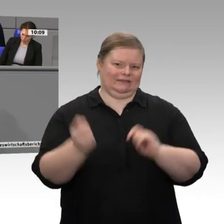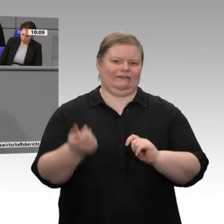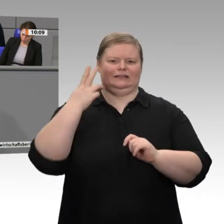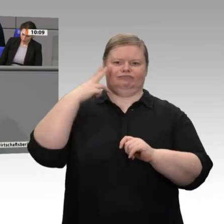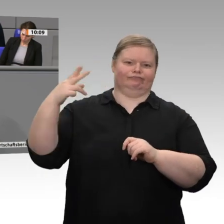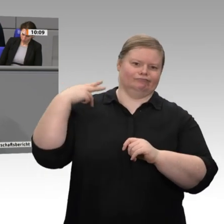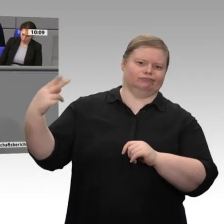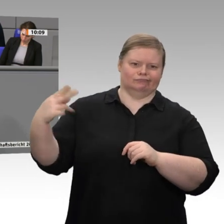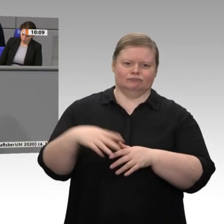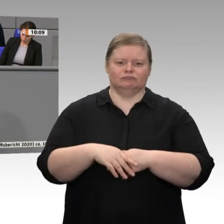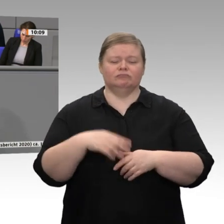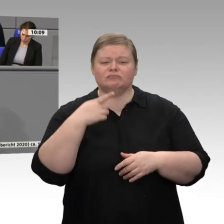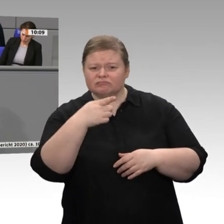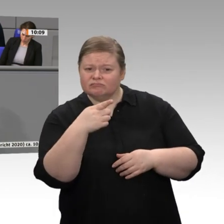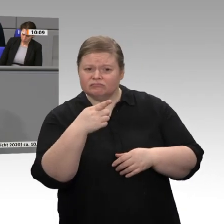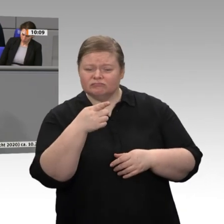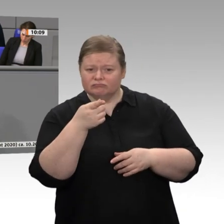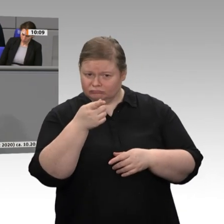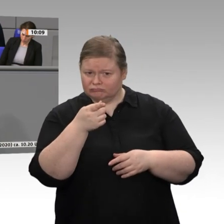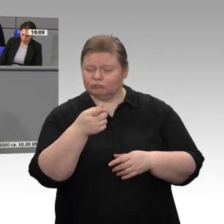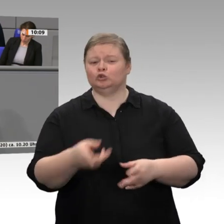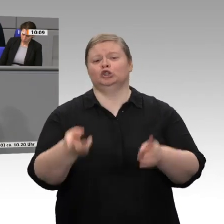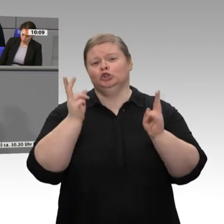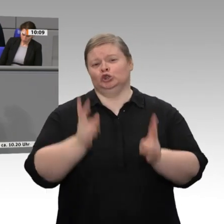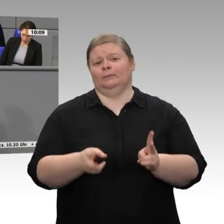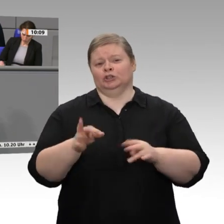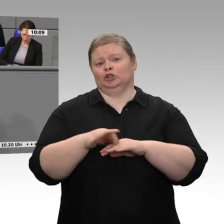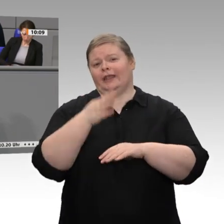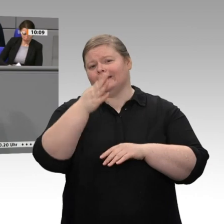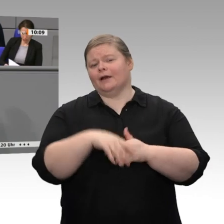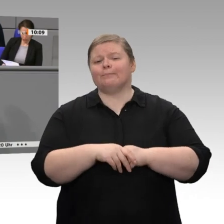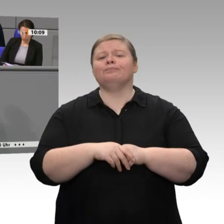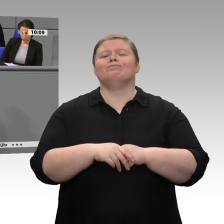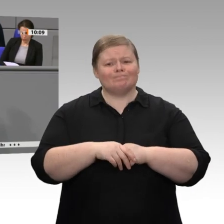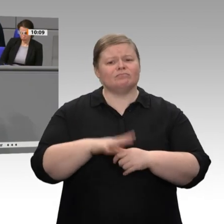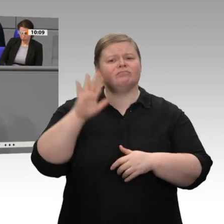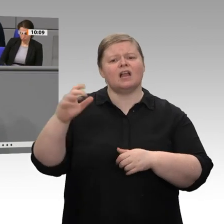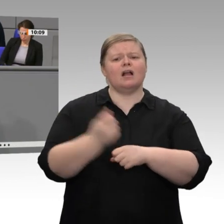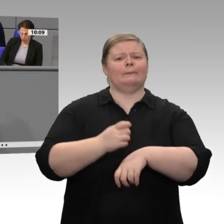historische Tiefstand beim Ausbau der Windenergie seit Einführung des EEG vor 20 Jahren.